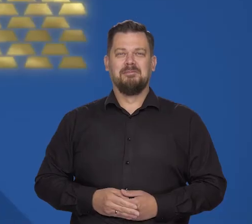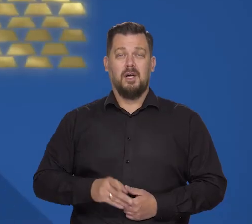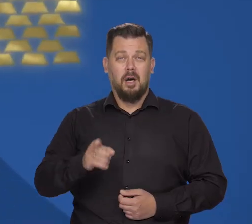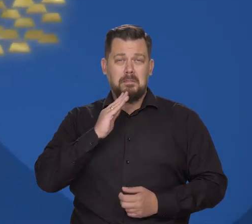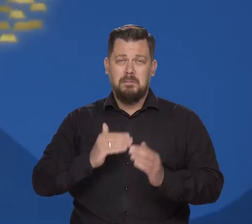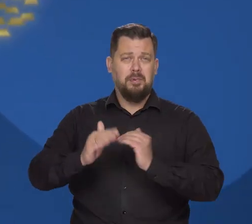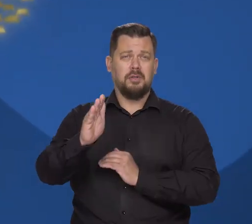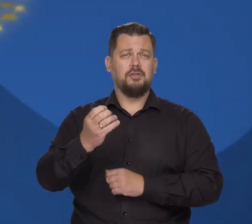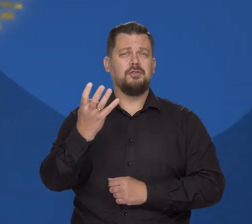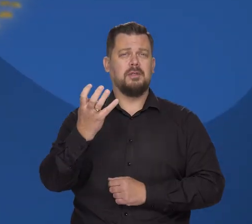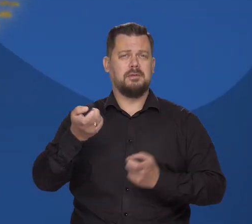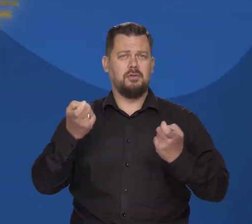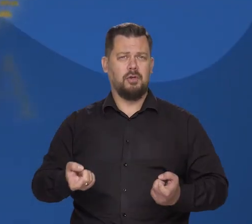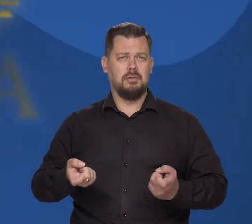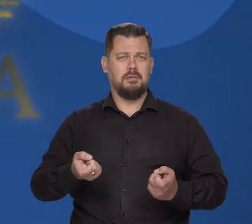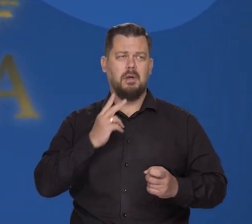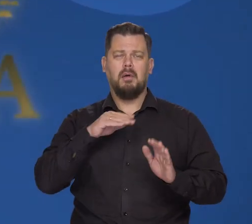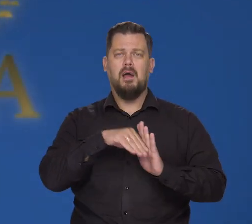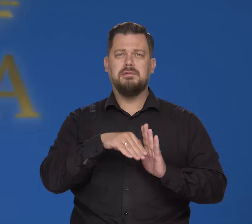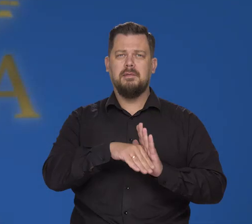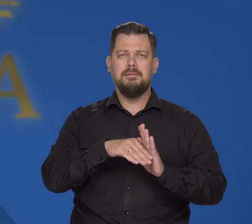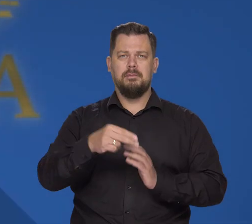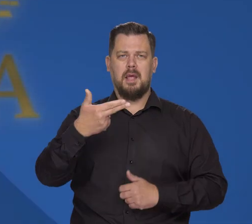To już ponad 400 ton rezerw złota w skarbcach NBP.